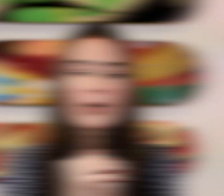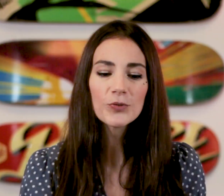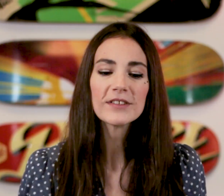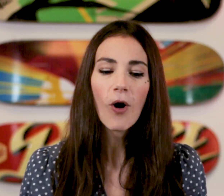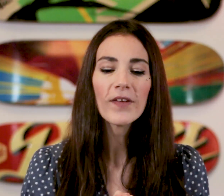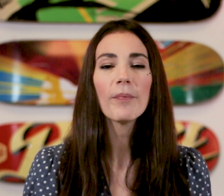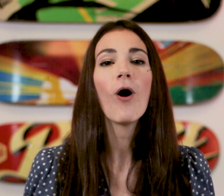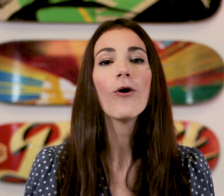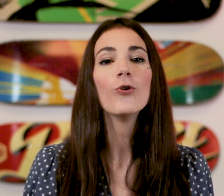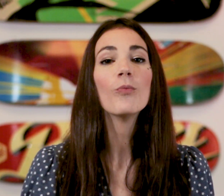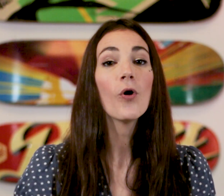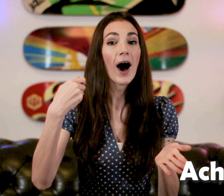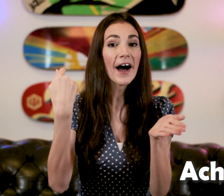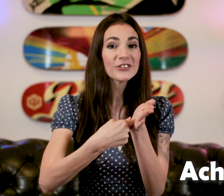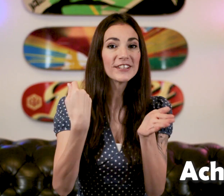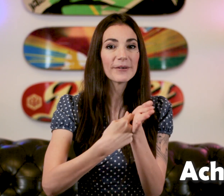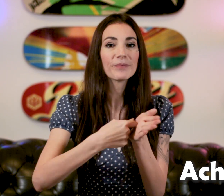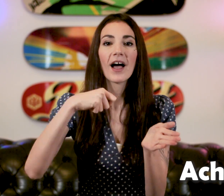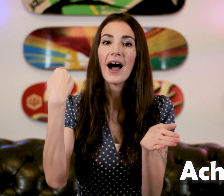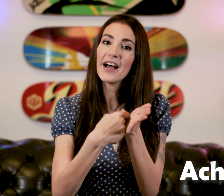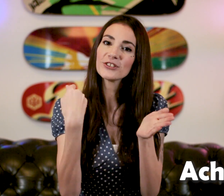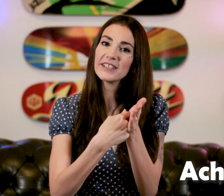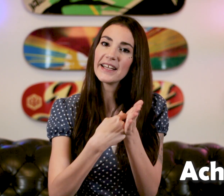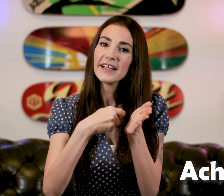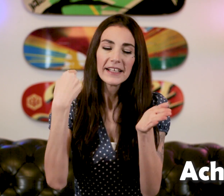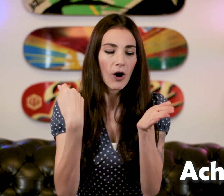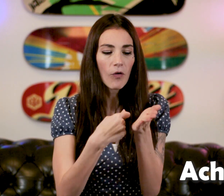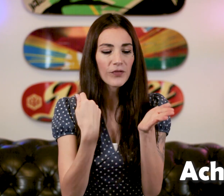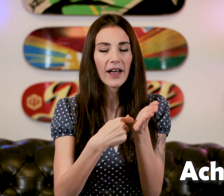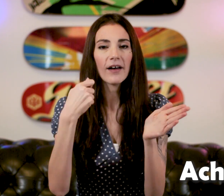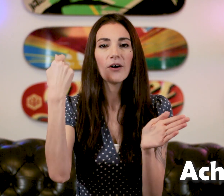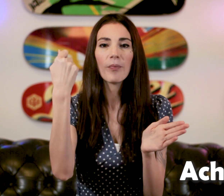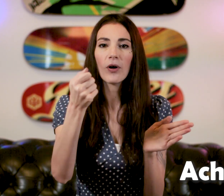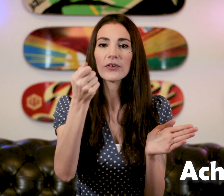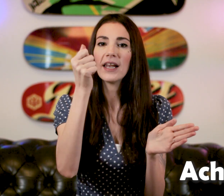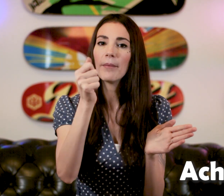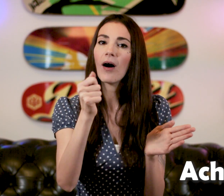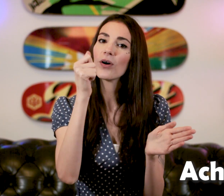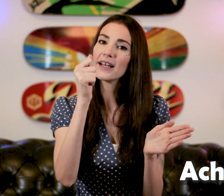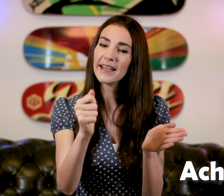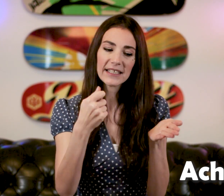Ensuite on apprend le mot "Acheter" On vient prendre la main en clé